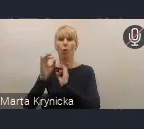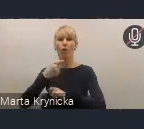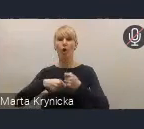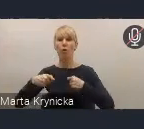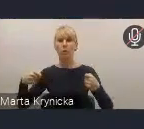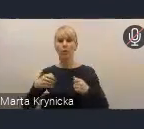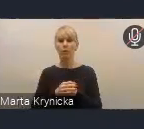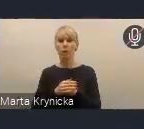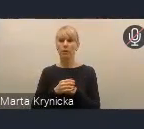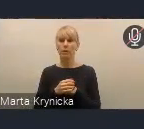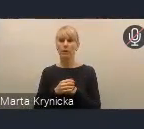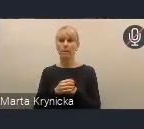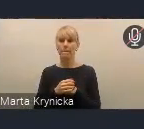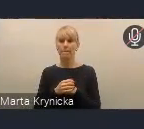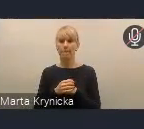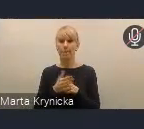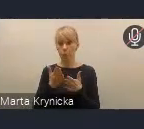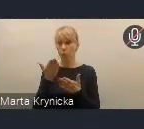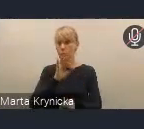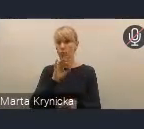które wskazujemy w projekcie Polityki Miejskiej,